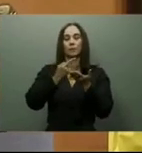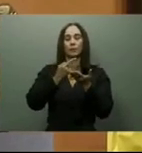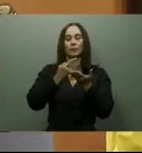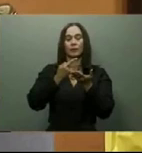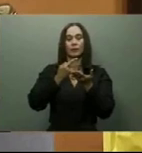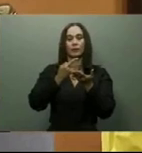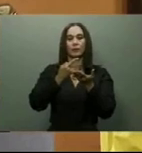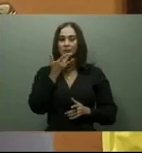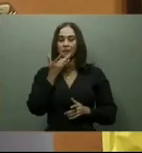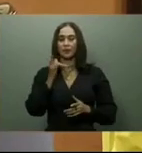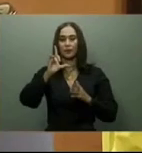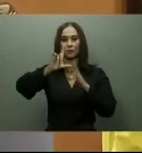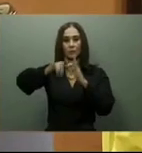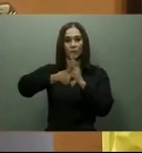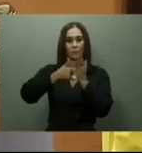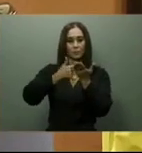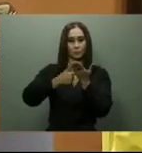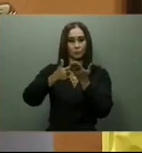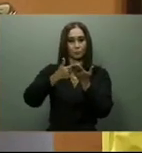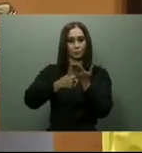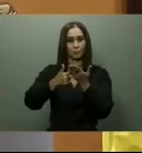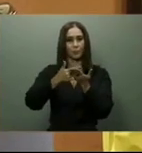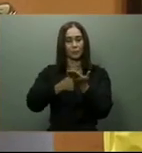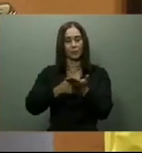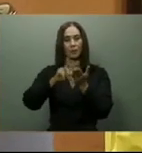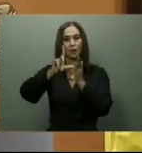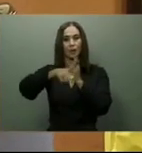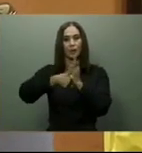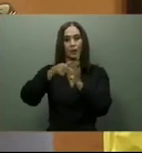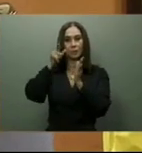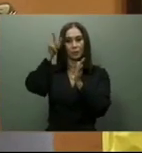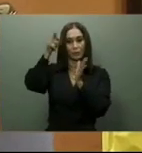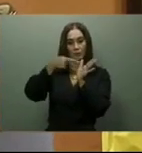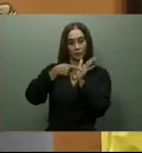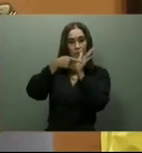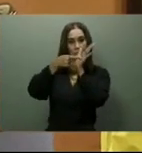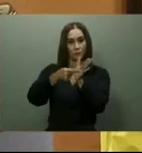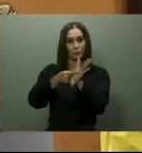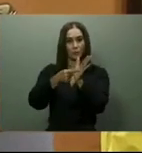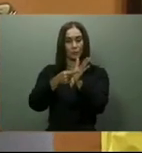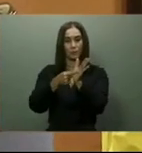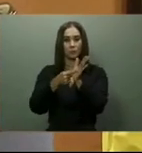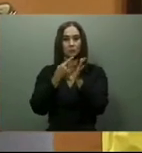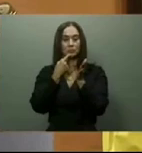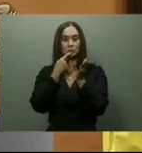El pasado día 16 de este mes de febrero, el ministro de Turismo, David Collado, indicó